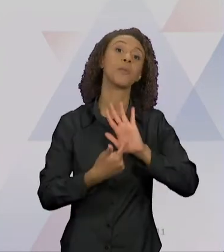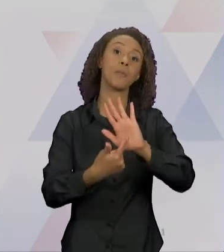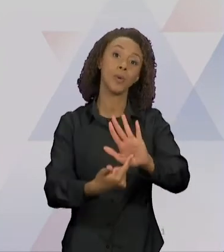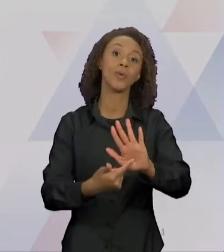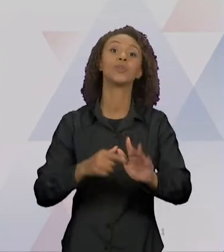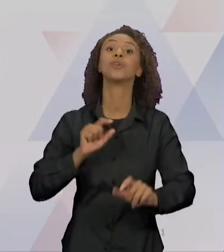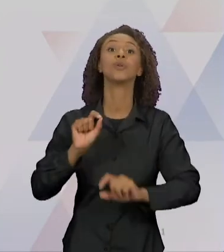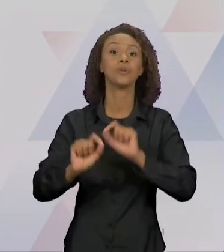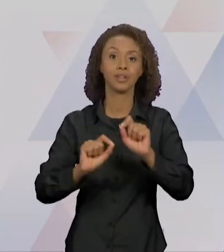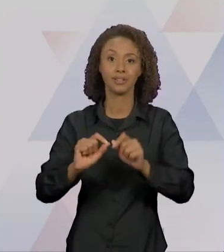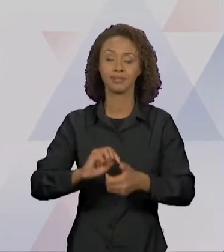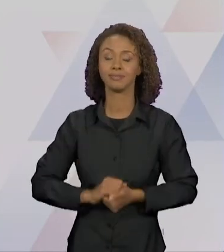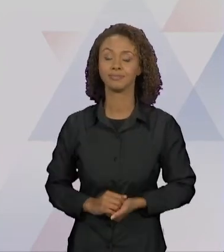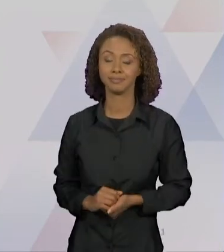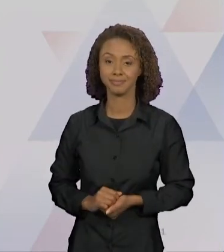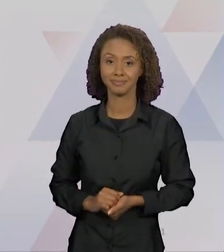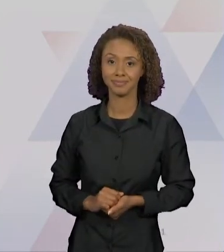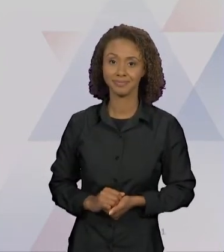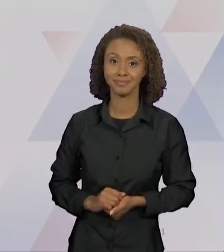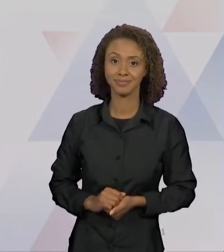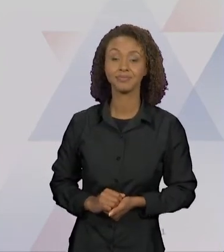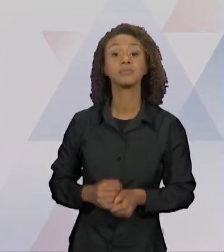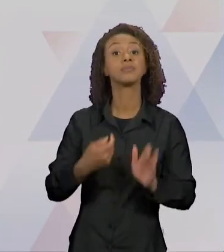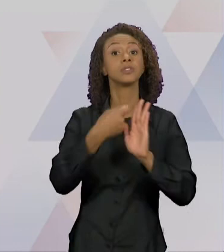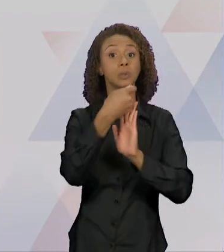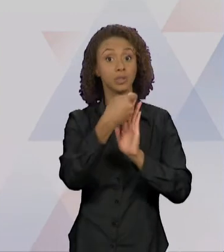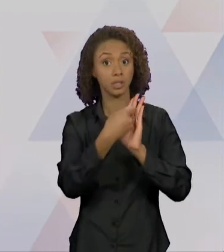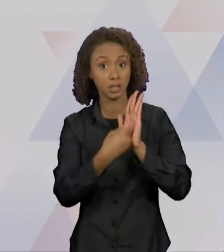RELAÇÃO, ENTÃO COM O TEXTO O LOBO E CHAPEUZINHO